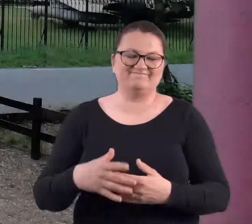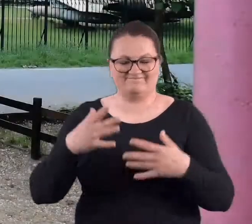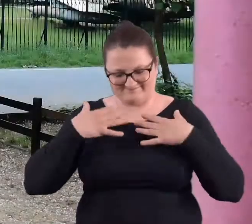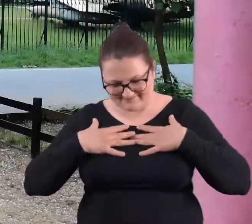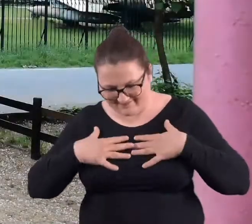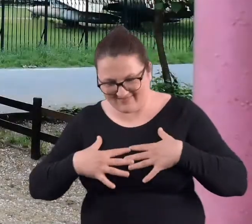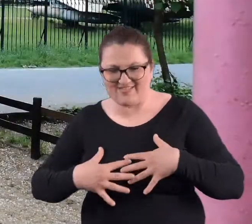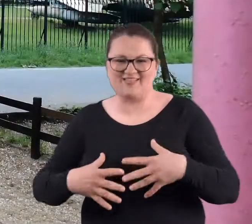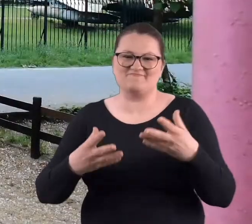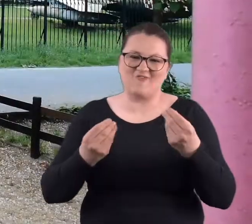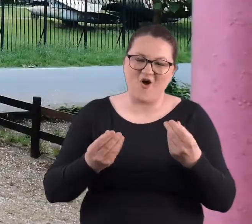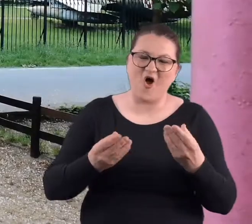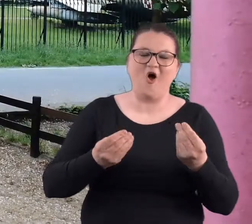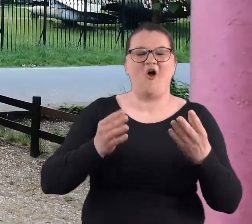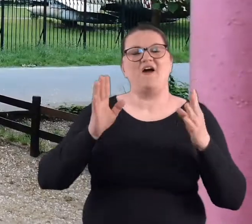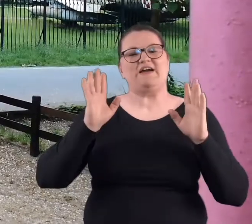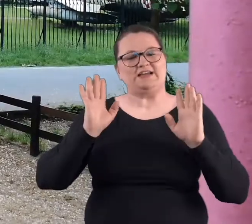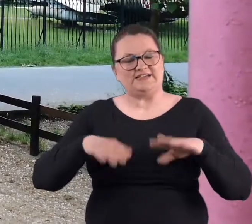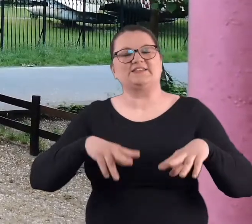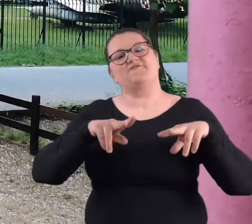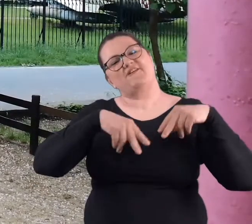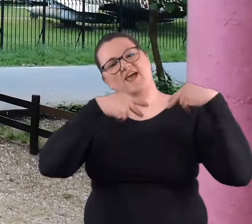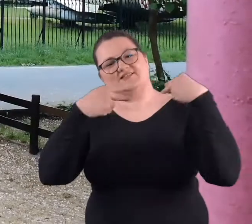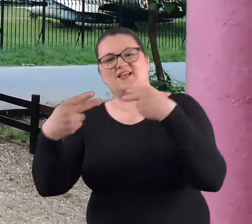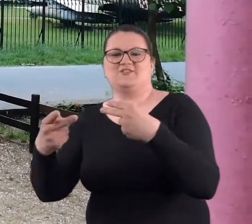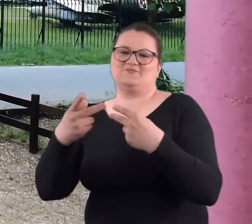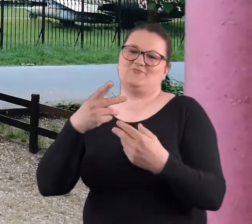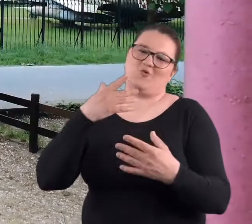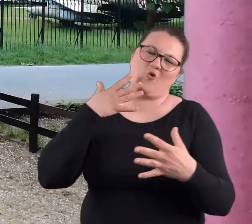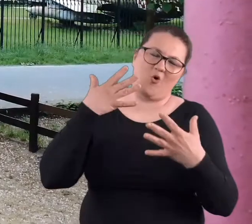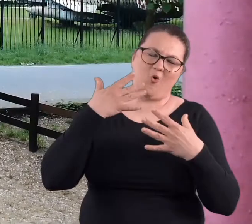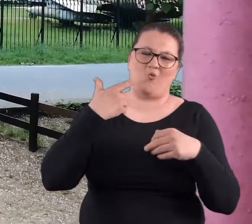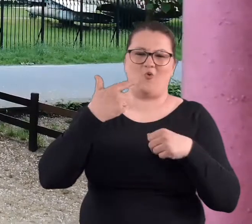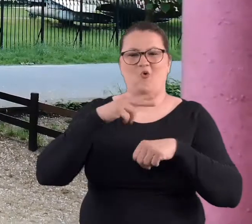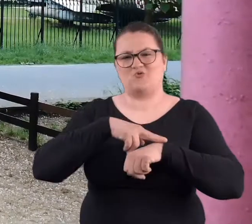Tak czy siak zmokliśmy i wracaliśmy dopiero około godziny 22:00